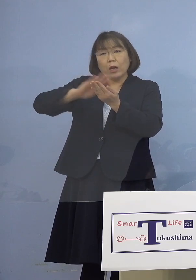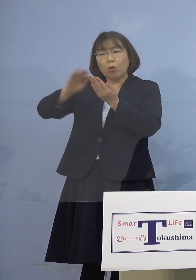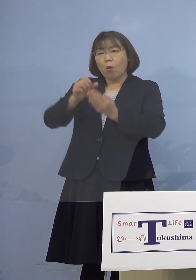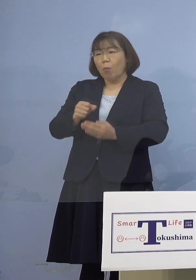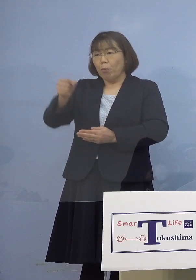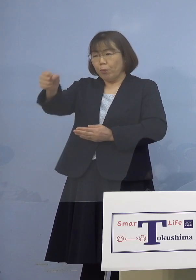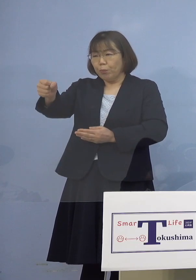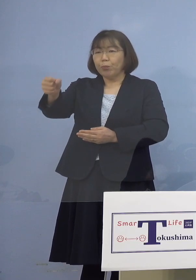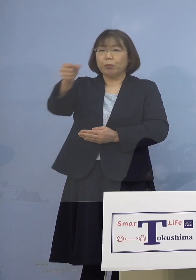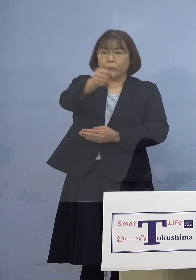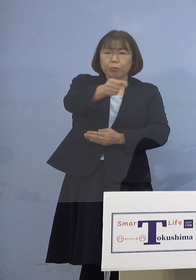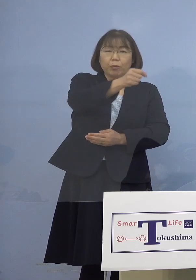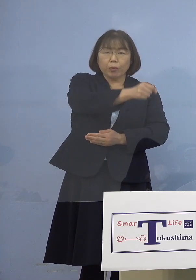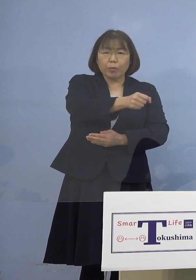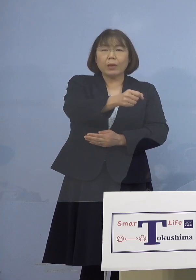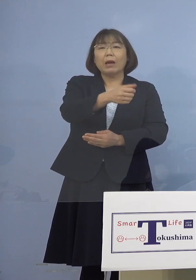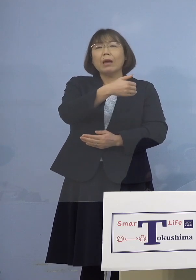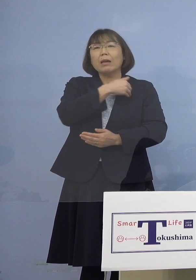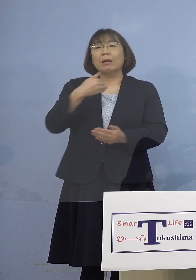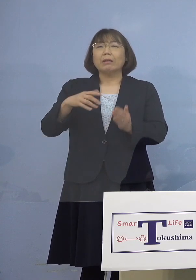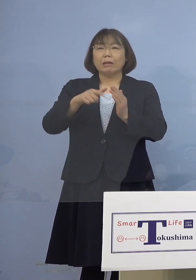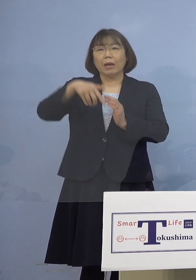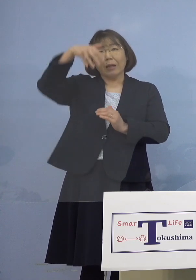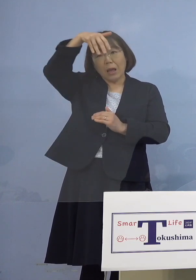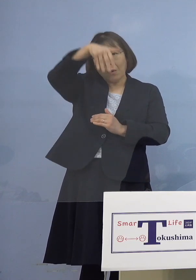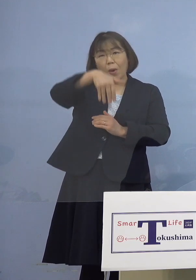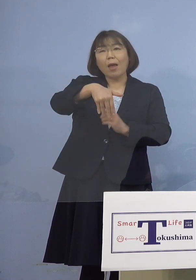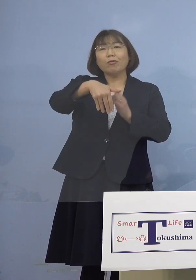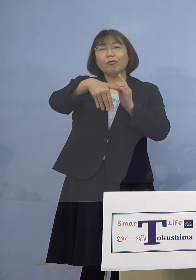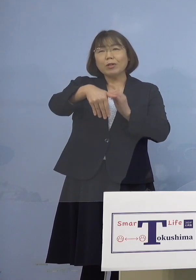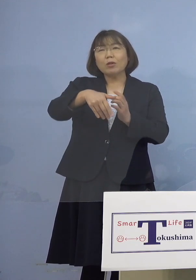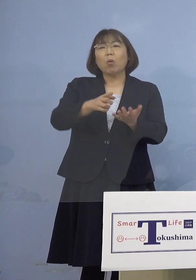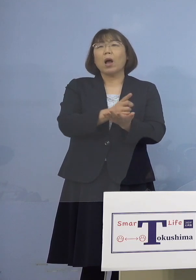できればフェイスシールドを というのがガイドラインですね